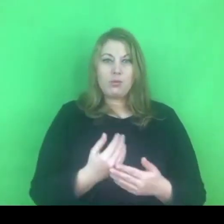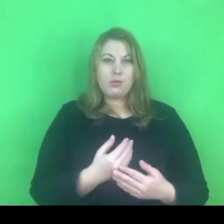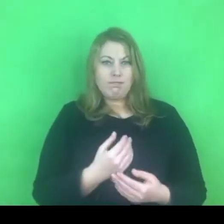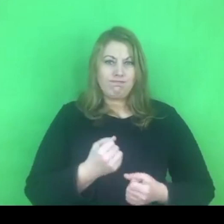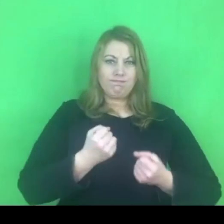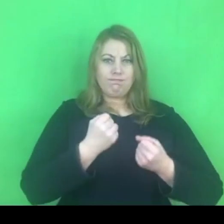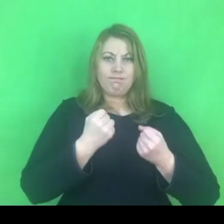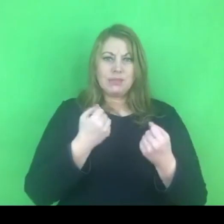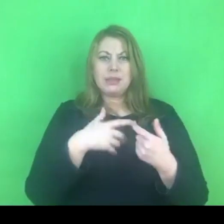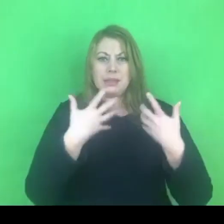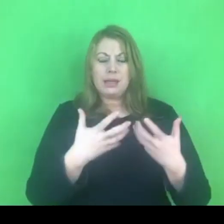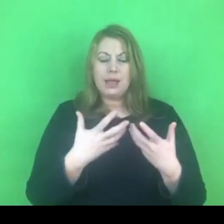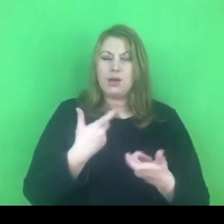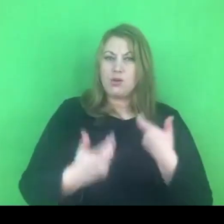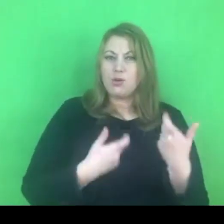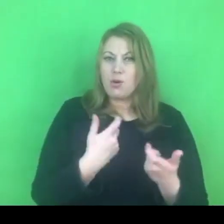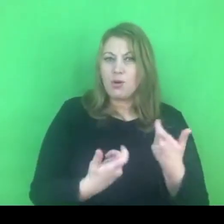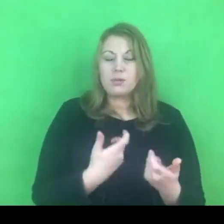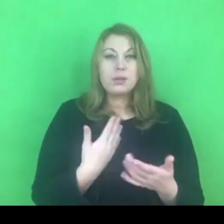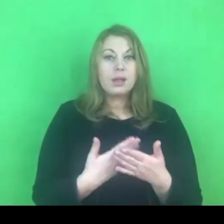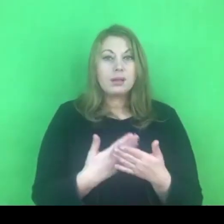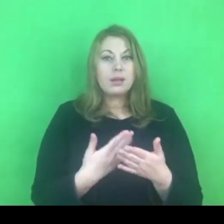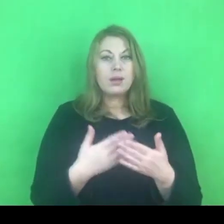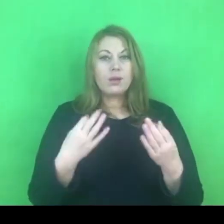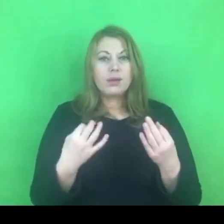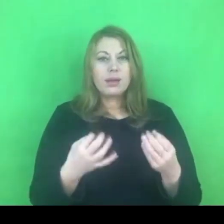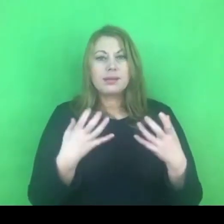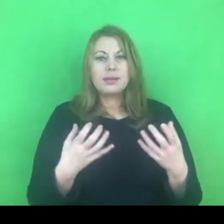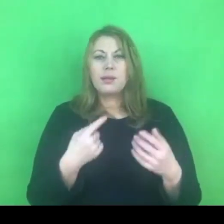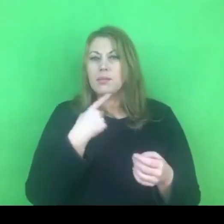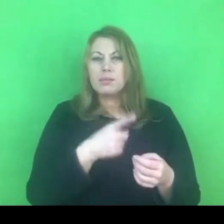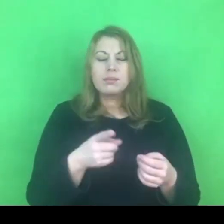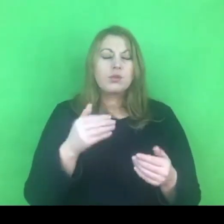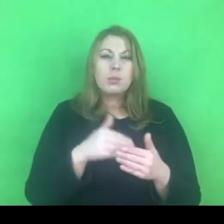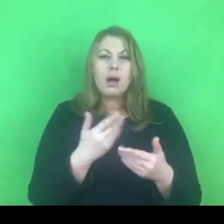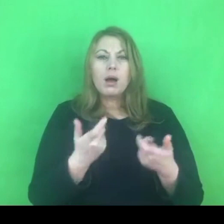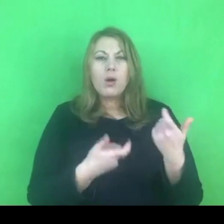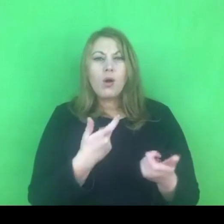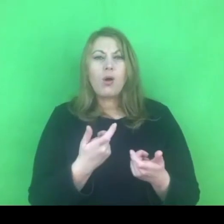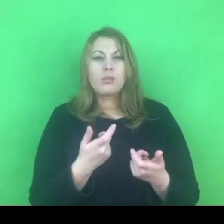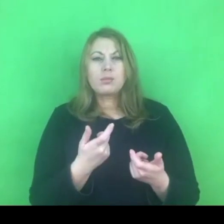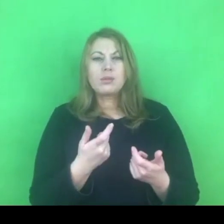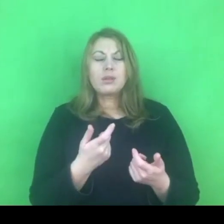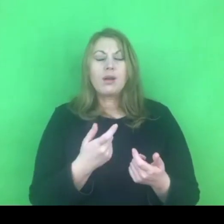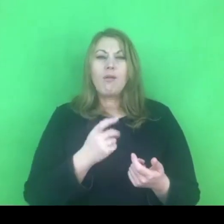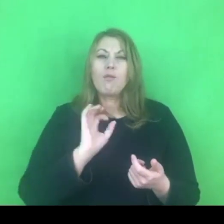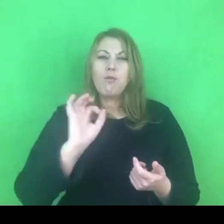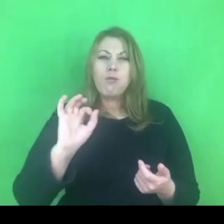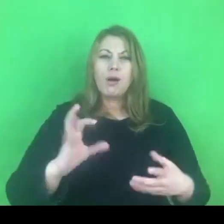Chciałabym żebyśmy wszyscy mieli możliwość kreatywnego rozwoju w tej sprawie.